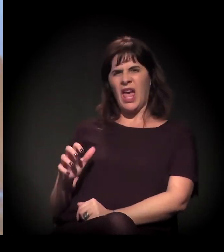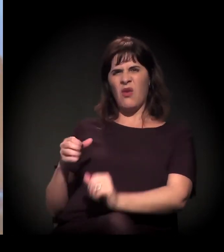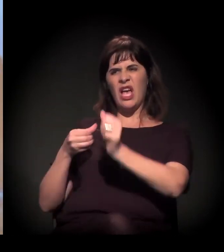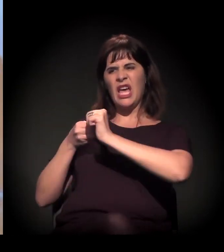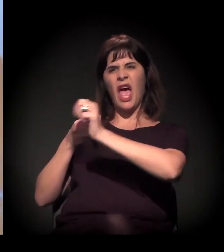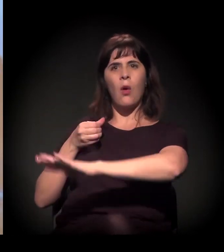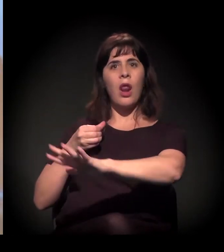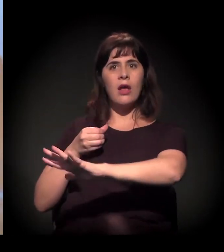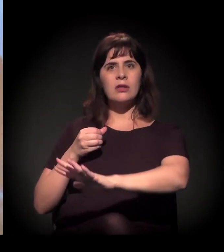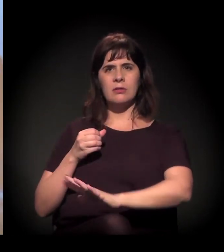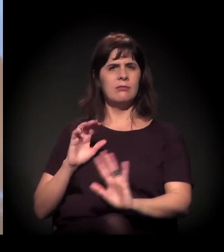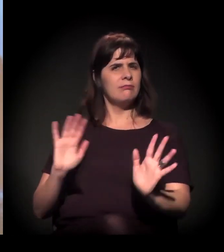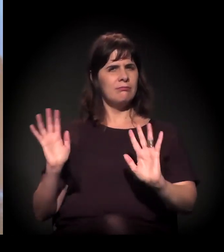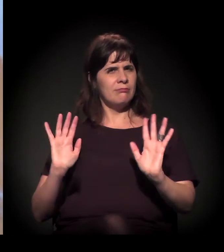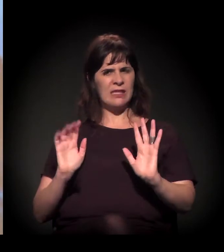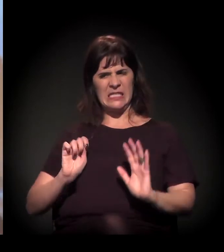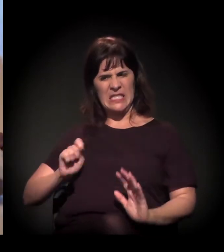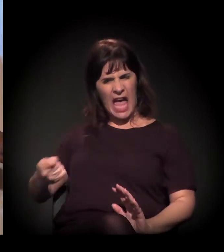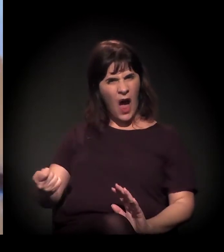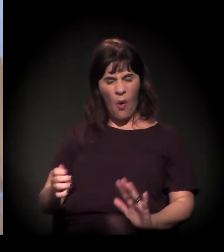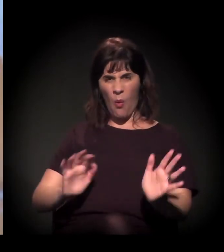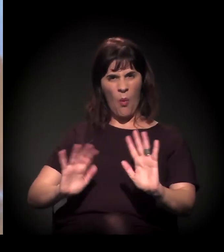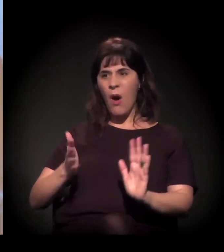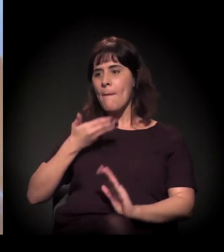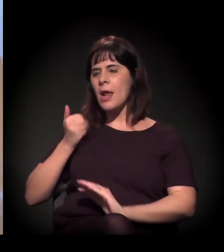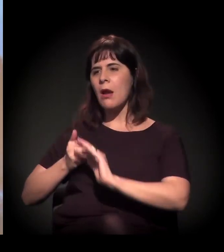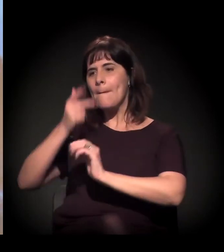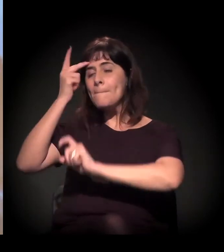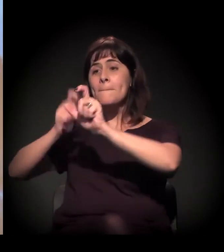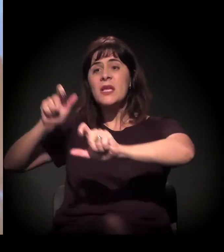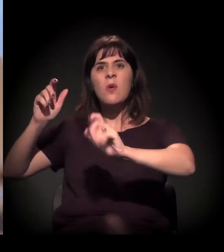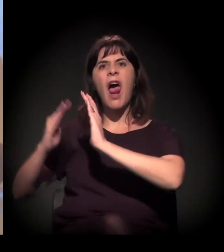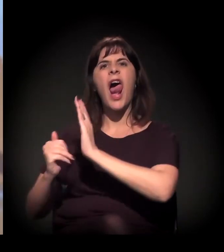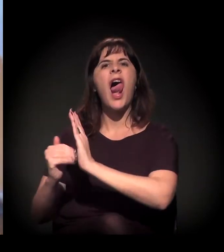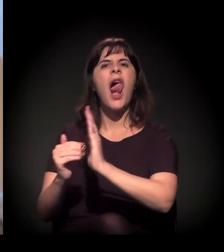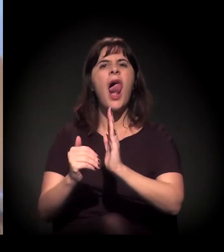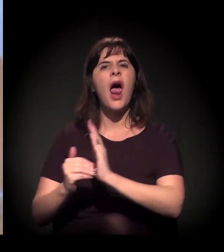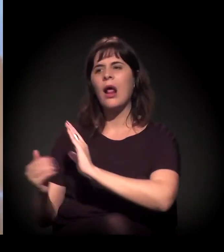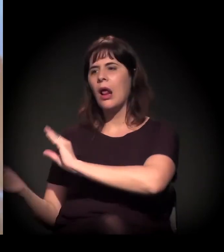isso significa tirar todas essas pessoas que estão aqui e colocar outras pessoas e outros prédios,